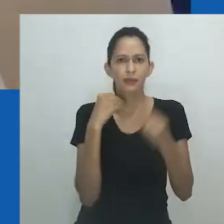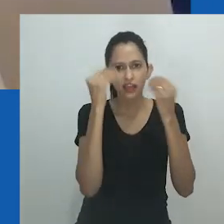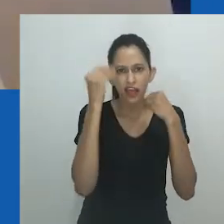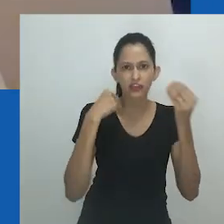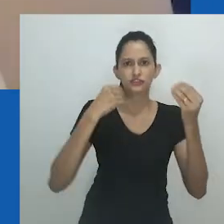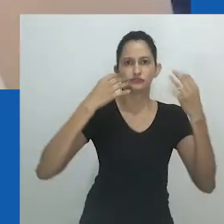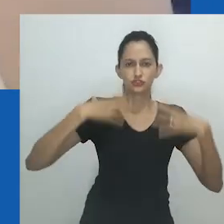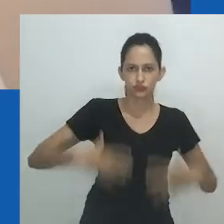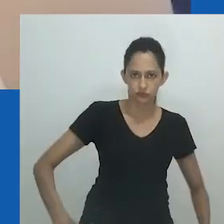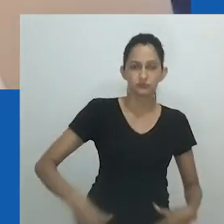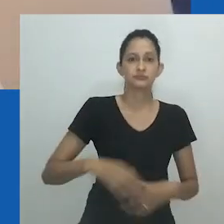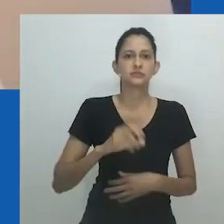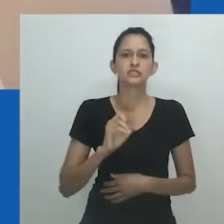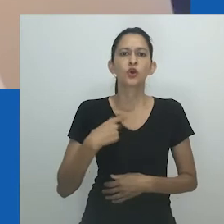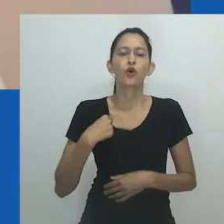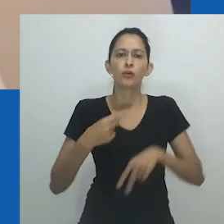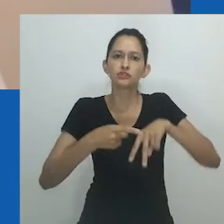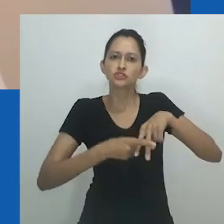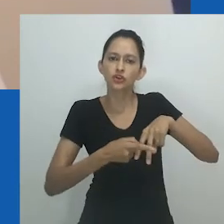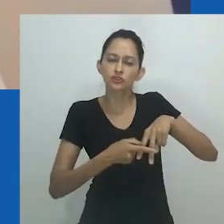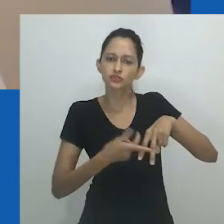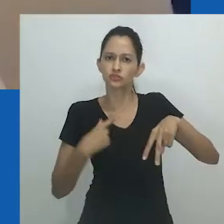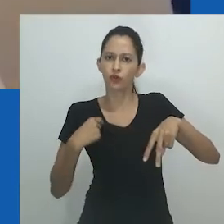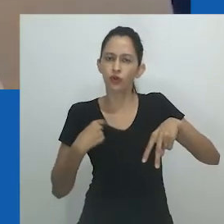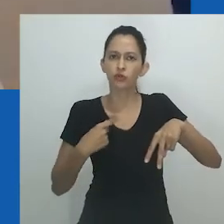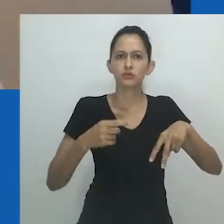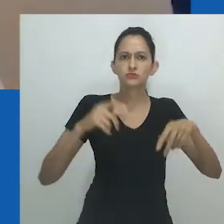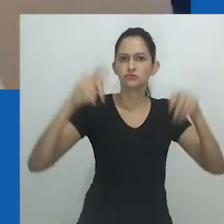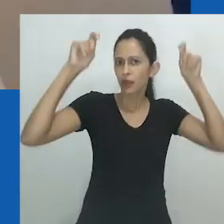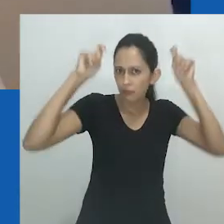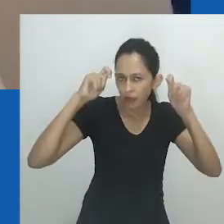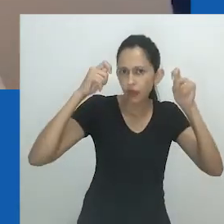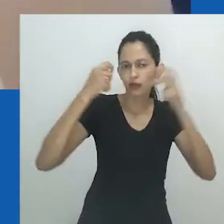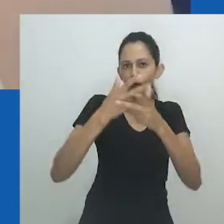Hlobo traduz unongayindoda como “alguém que quase se parece com uma mulher”.